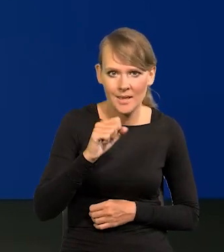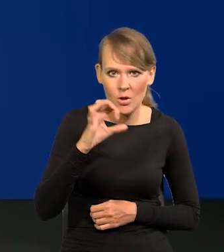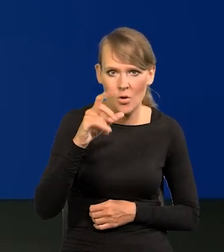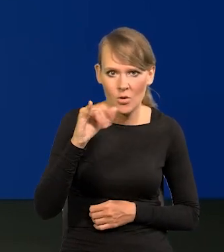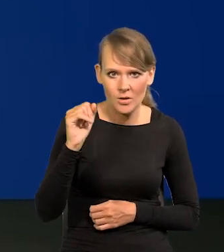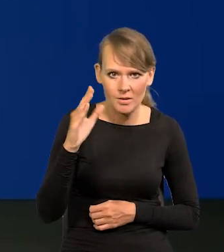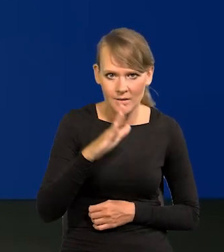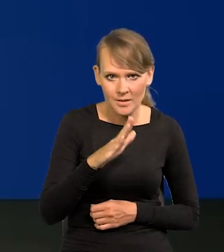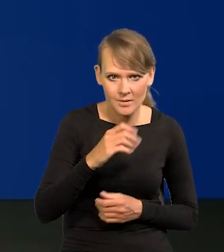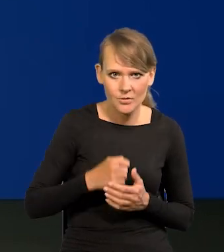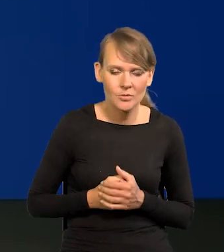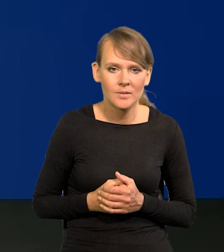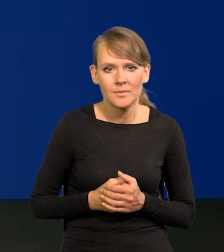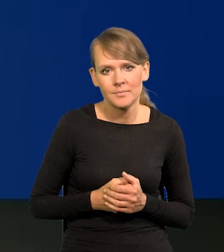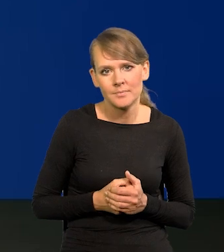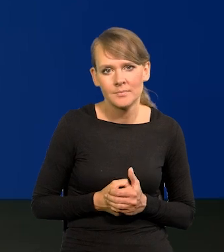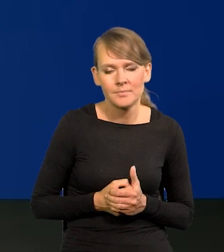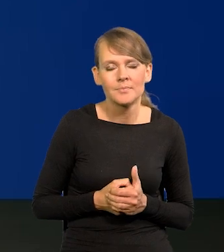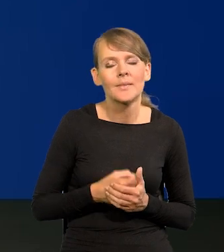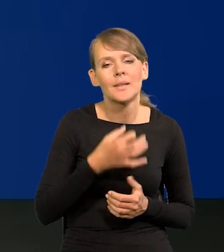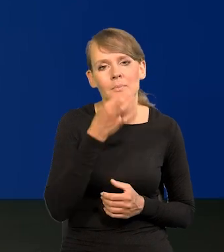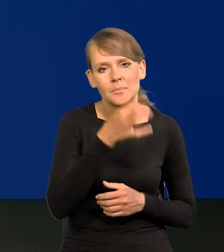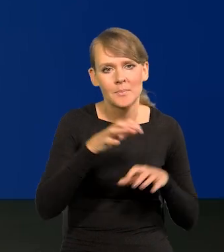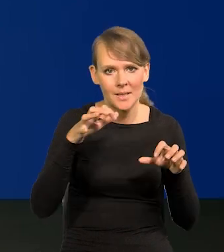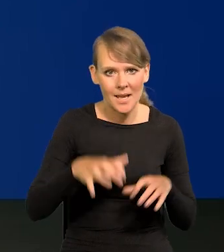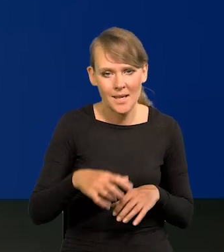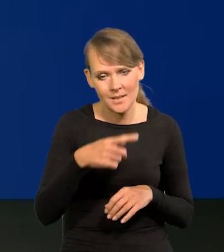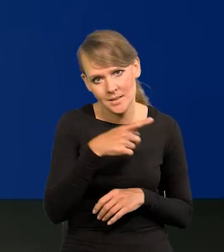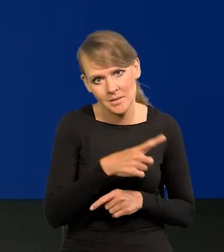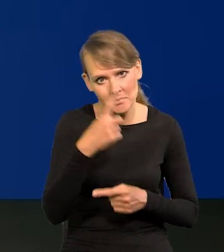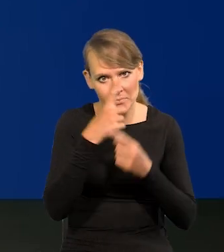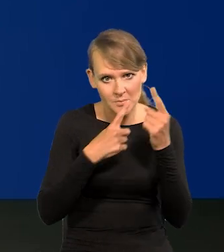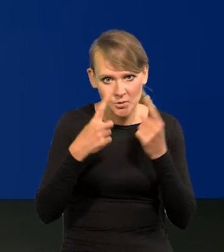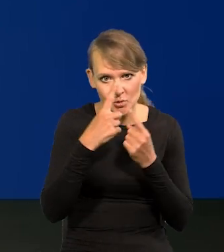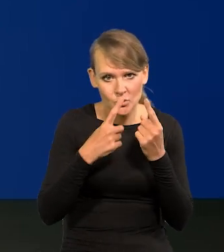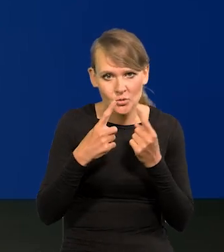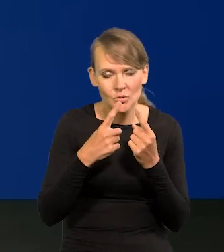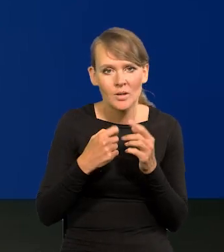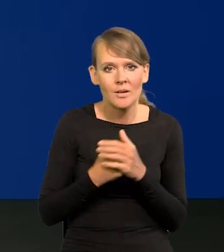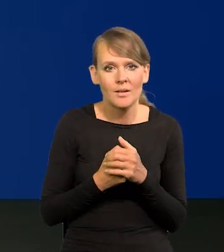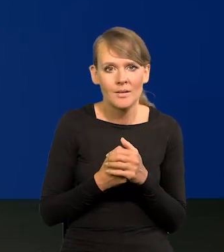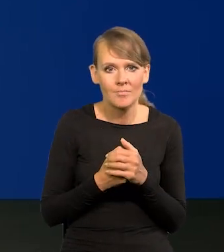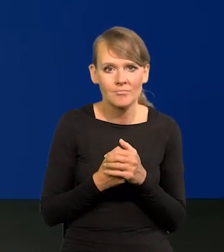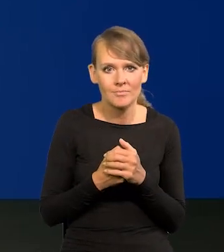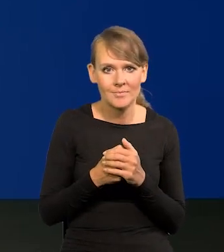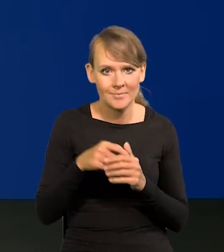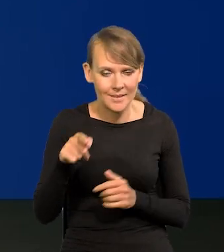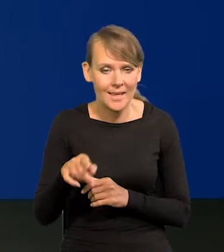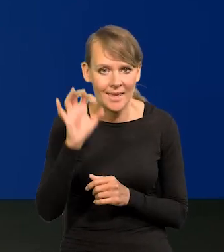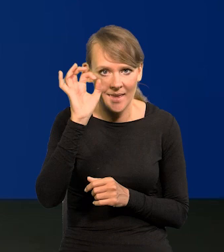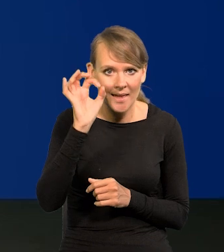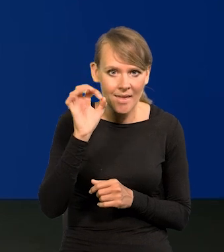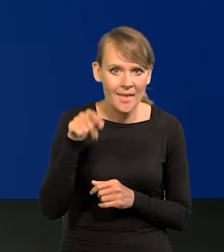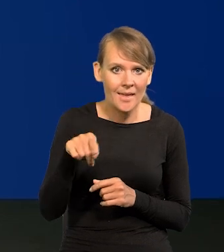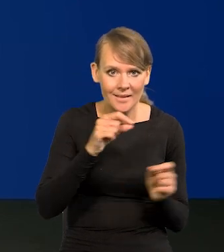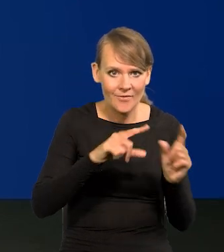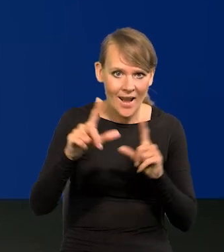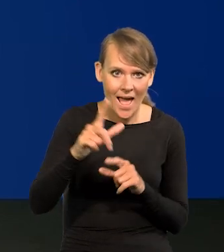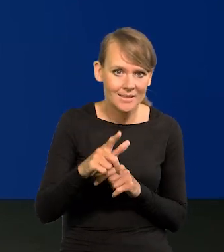Dzień dobry. To jest w takim razie Panie Prezesie, czy Pan się spodziewa jednocyfrowej inflacji w sierpniu?